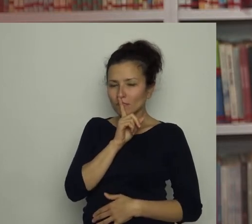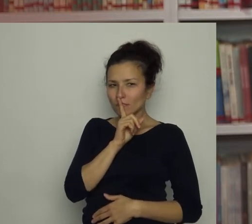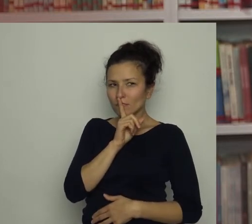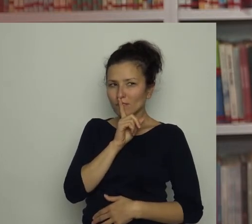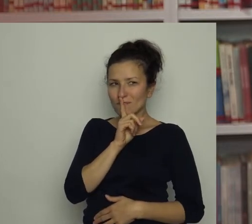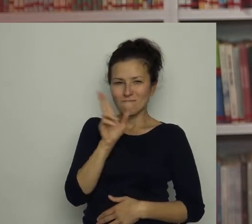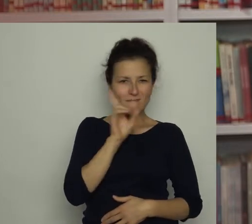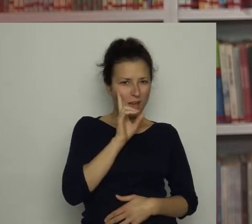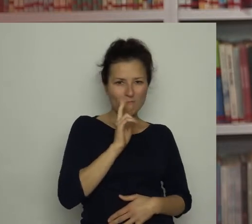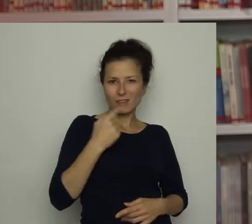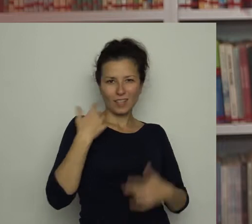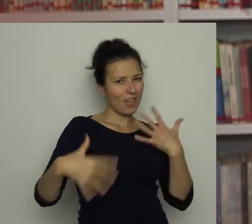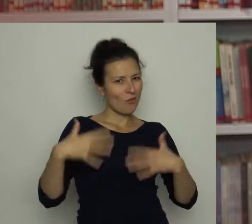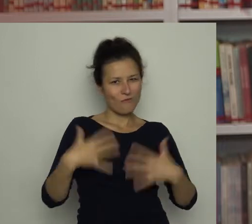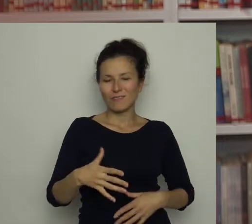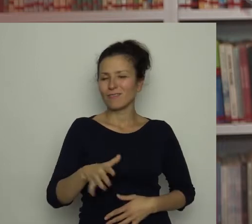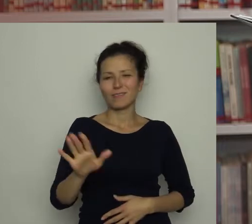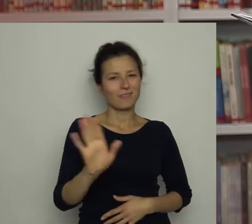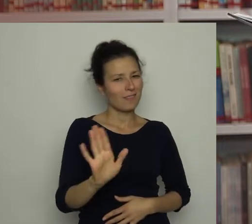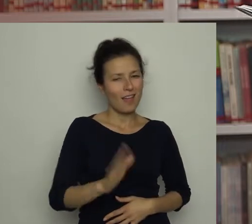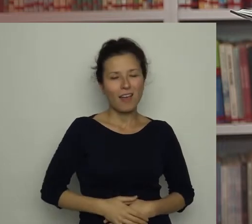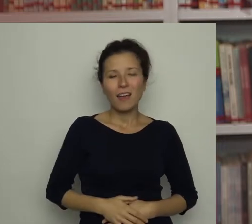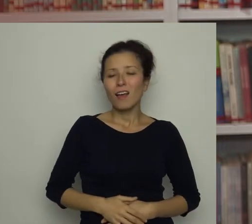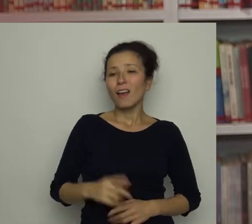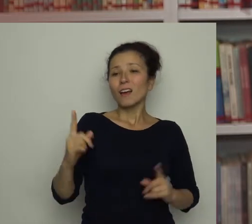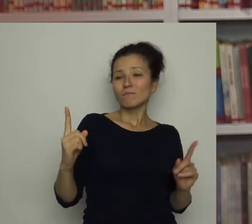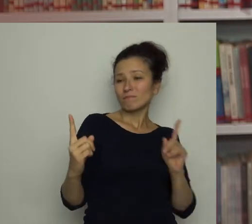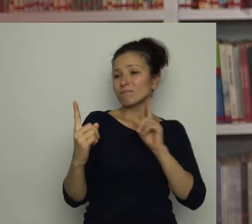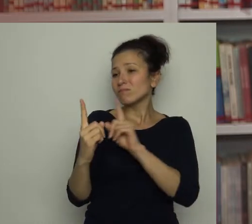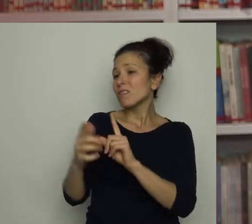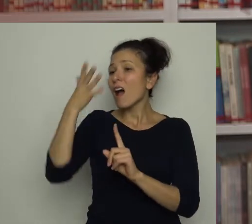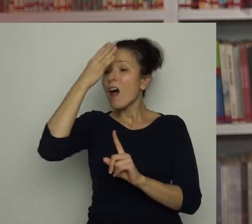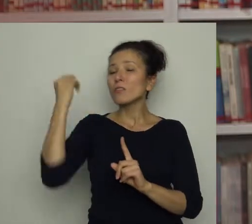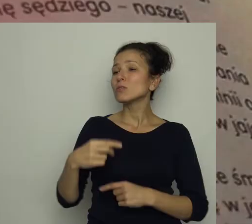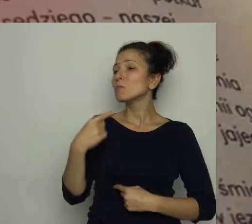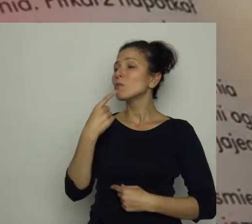Mamie nie było wesoło. Podeszła do Antosia i powiedziała z powagą: